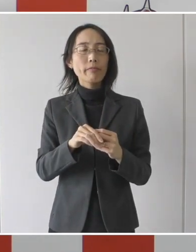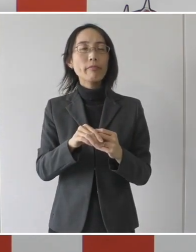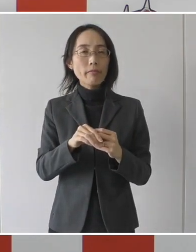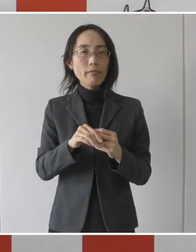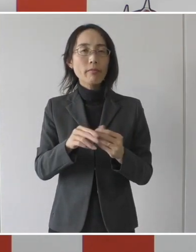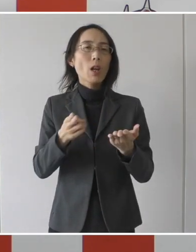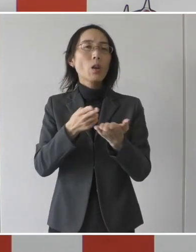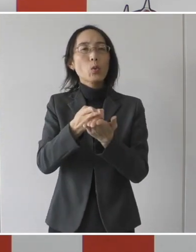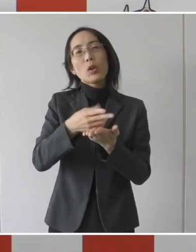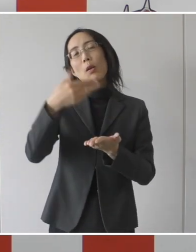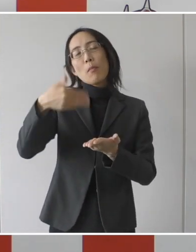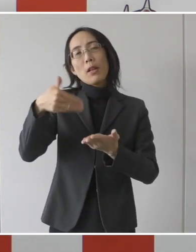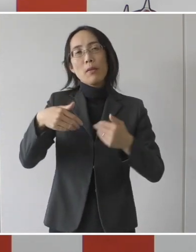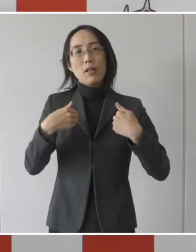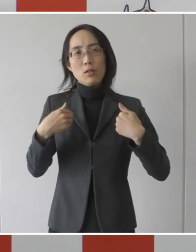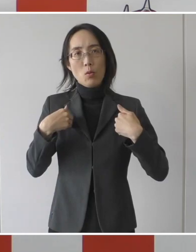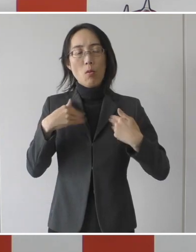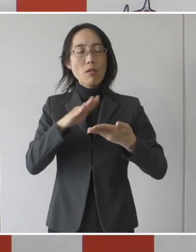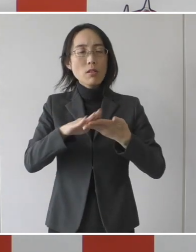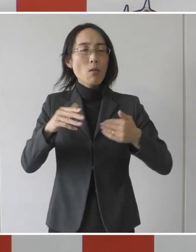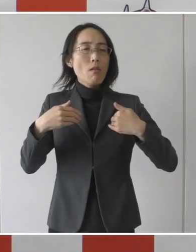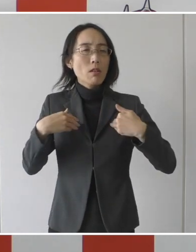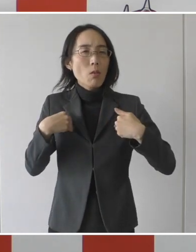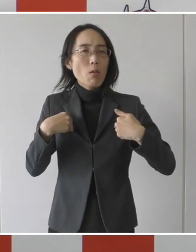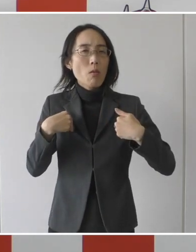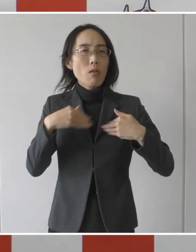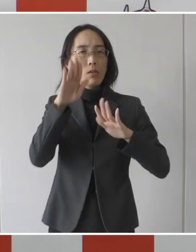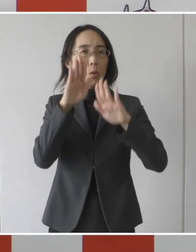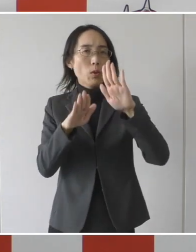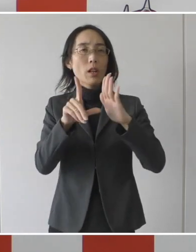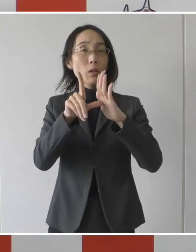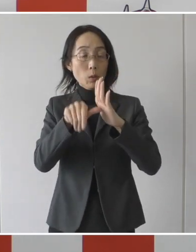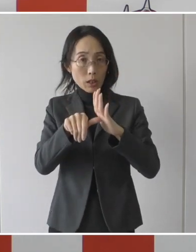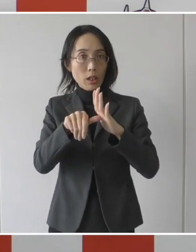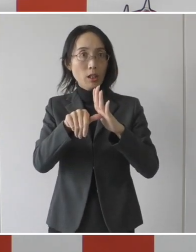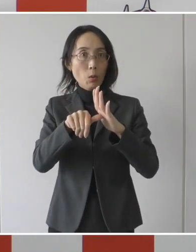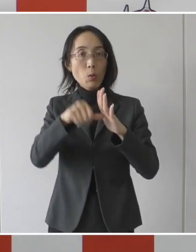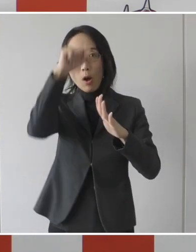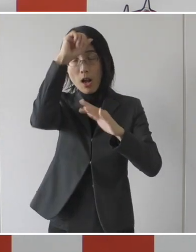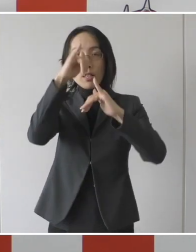さらに入院・治療が必要な患者を受け入れて頂く